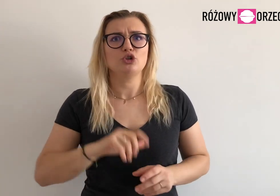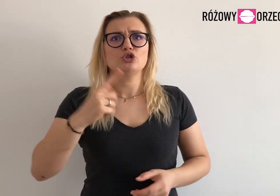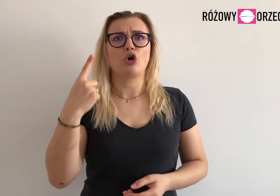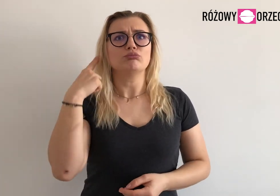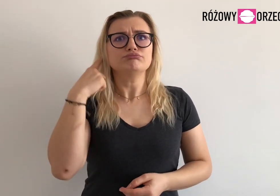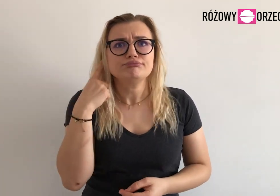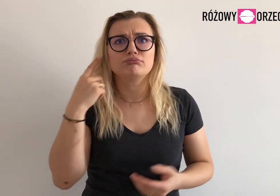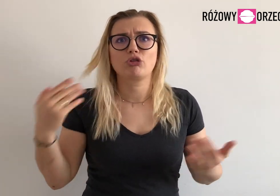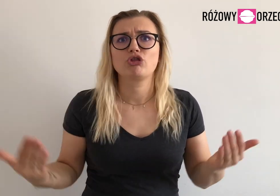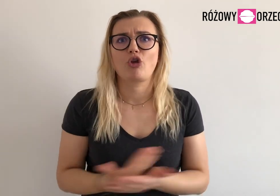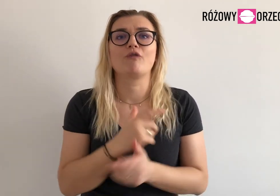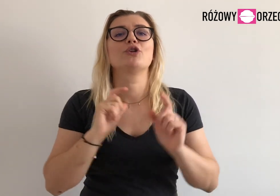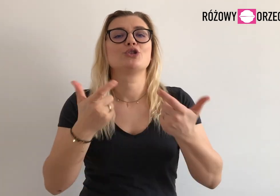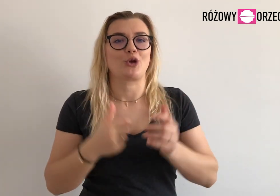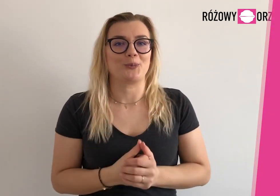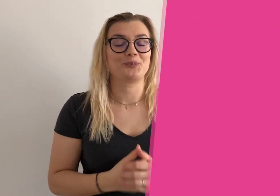Co u nas nowego słychać?